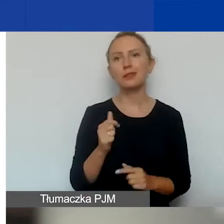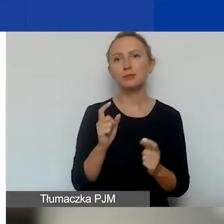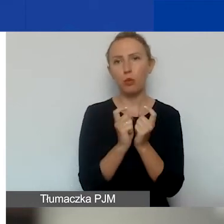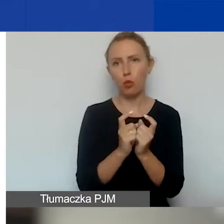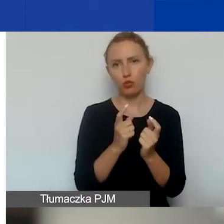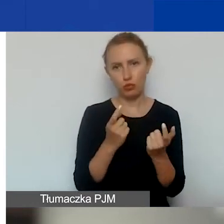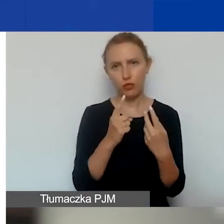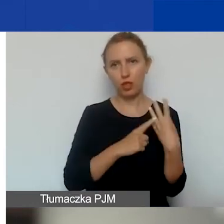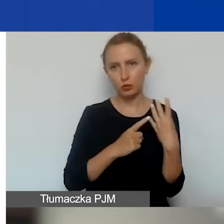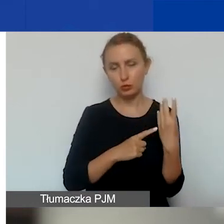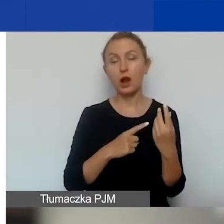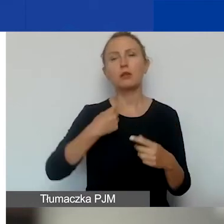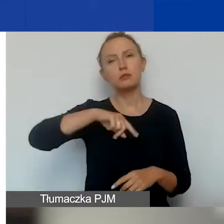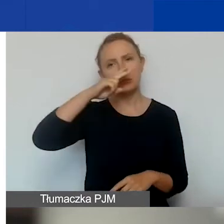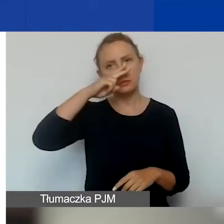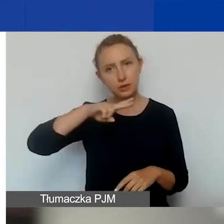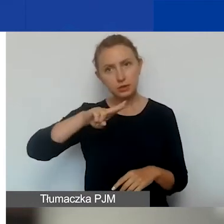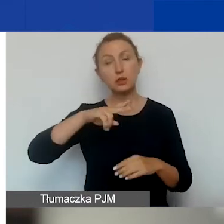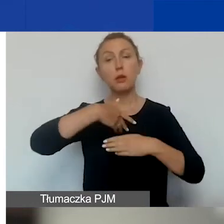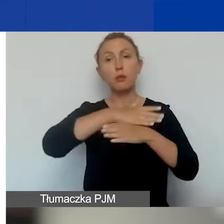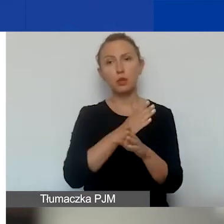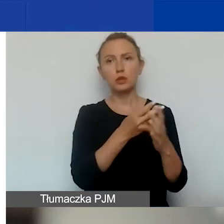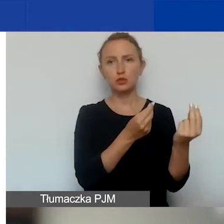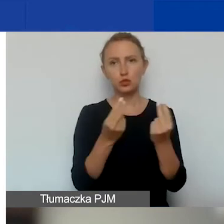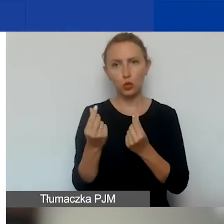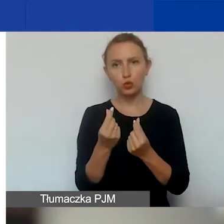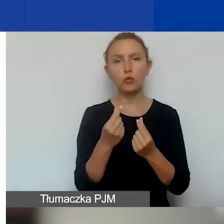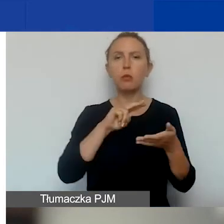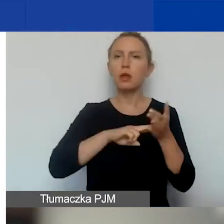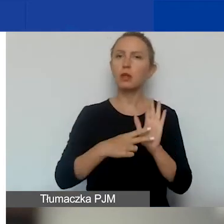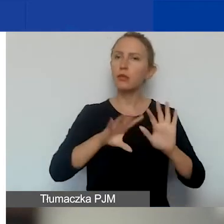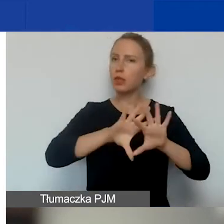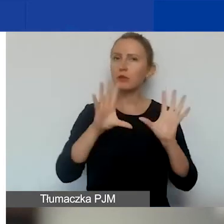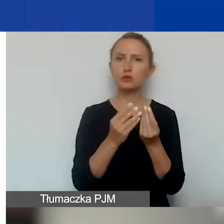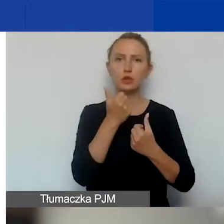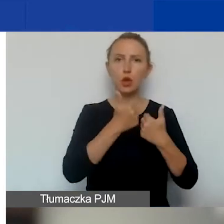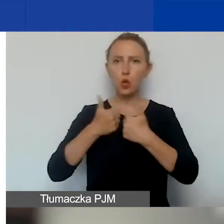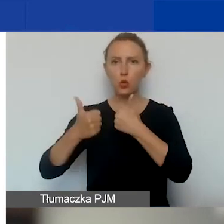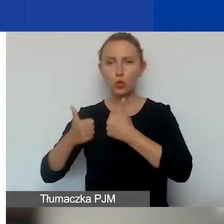Bierzemy pod uwagę podział środków planowanych na wszystkie konkursy grantowe w programie